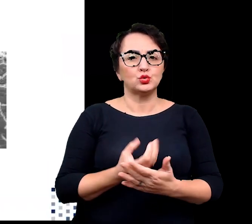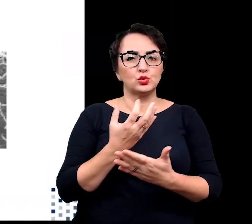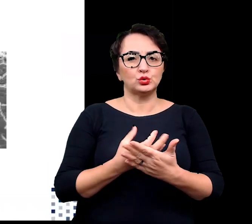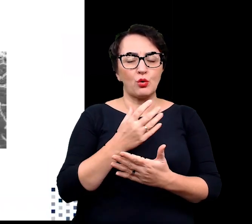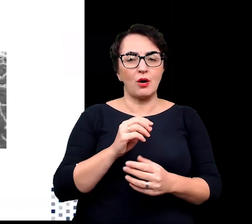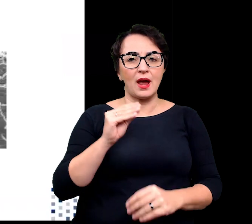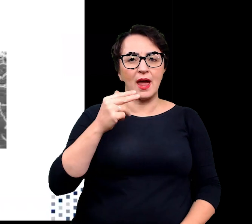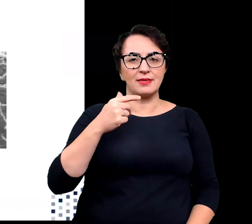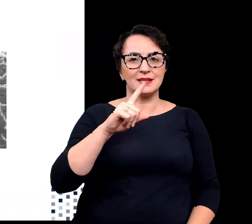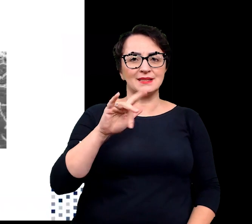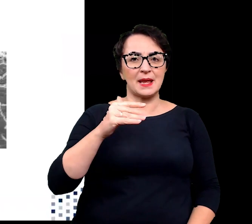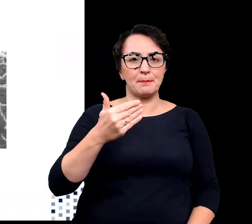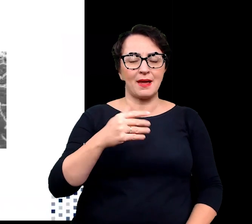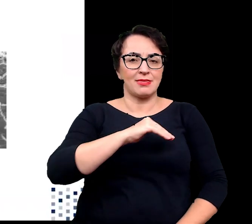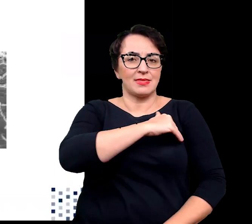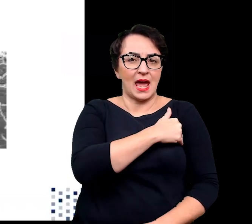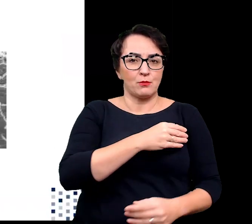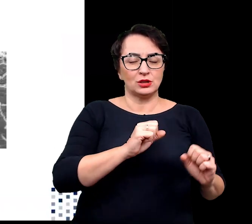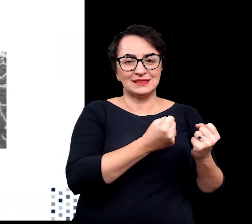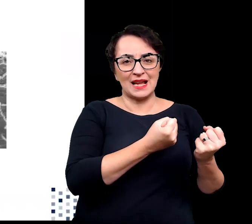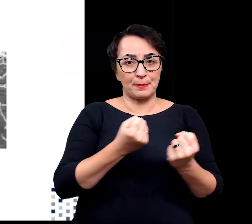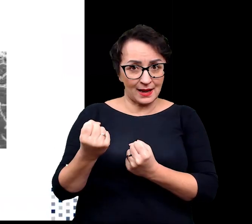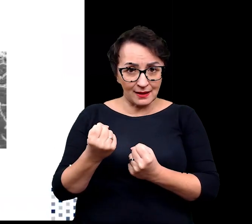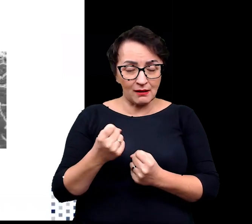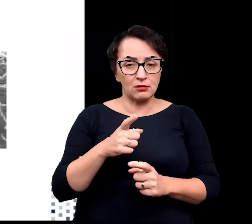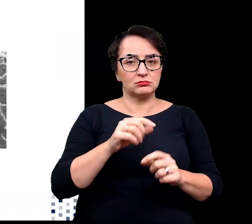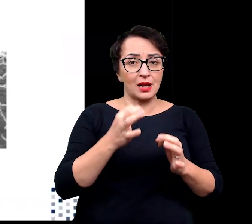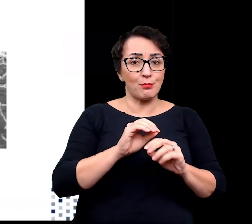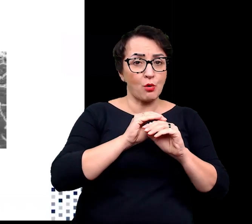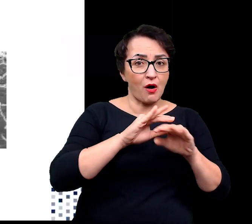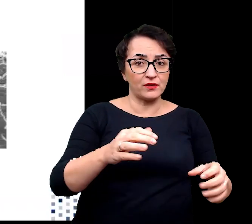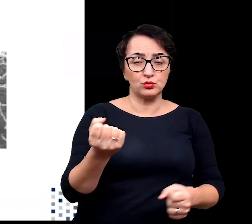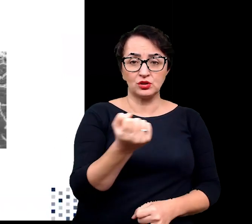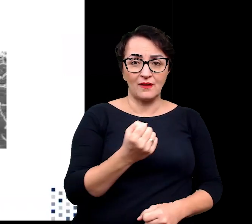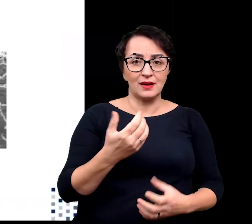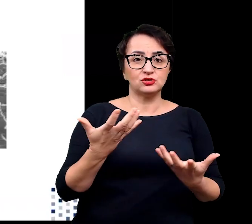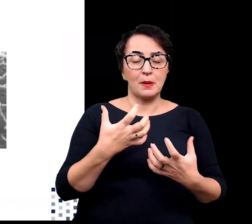polimerazy DNA i enzymów restrykcyjnych szeroko stosowanych obecnie w biologii molekularnej.